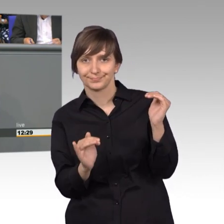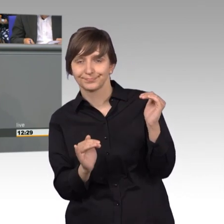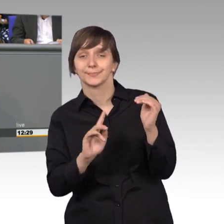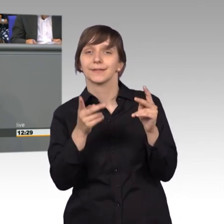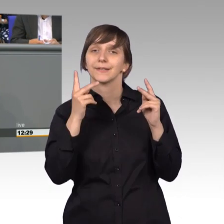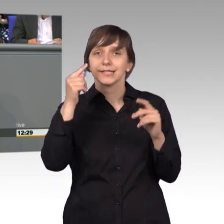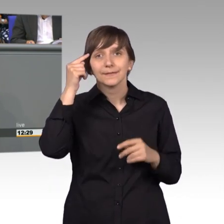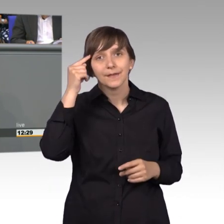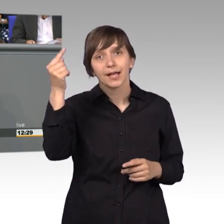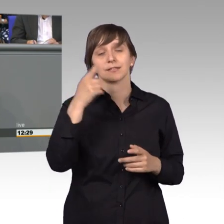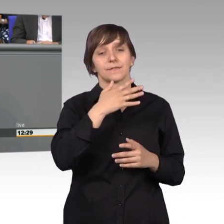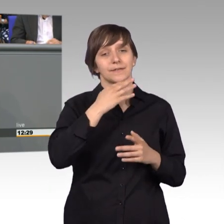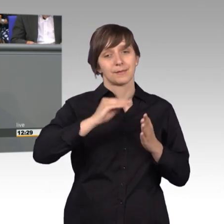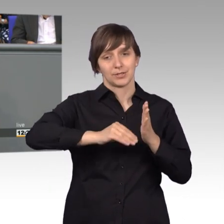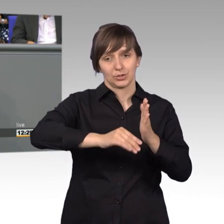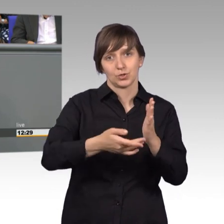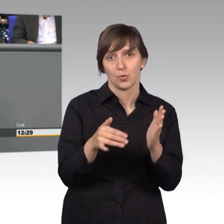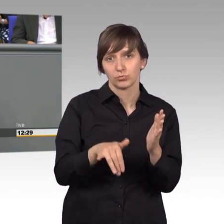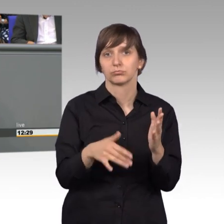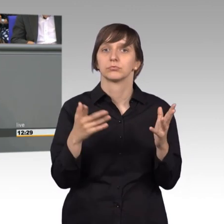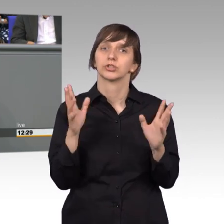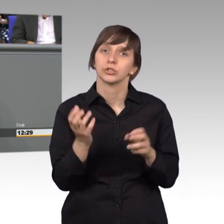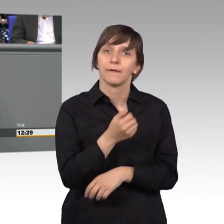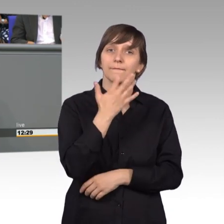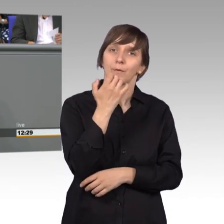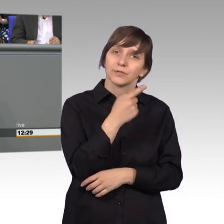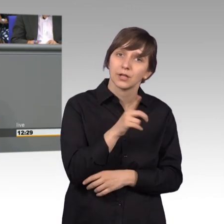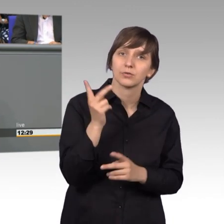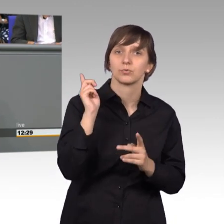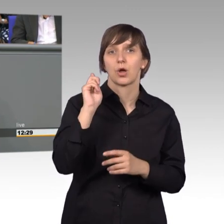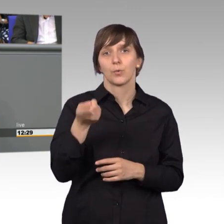wenn sie 50.000 erreichen, auch 100.000 oder 150.000 erreichen und in